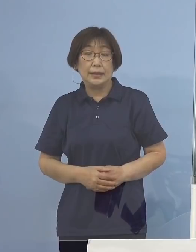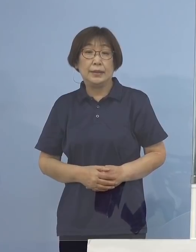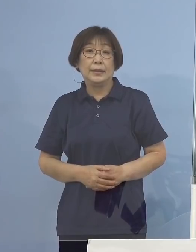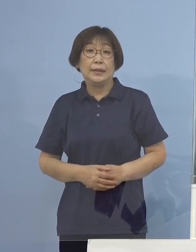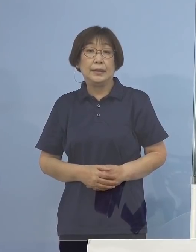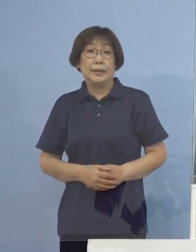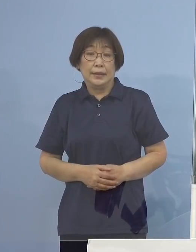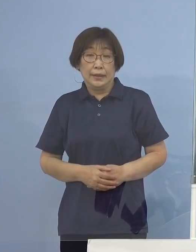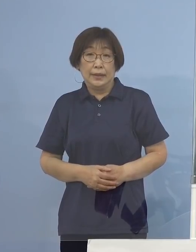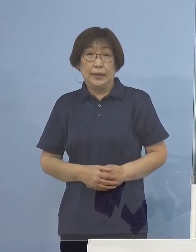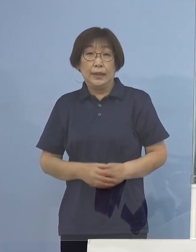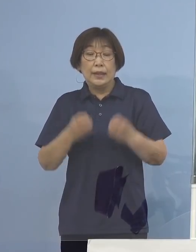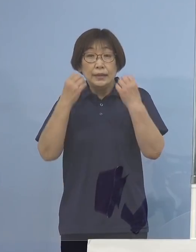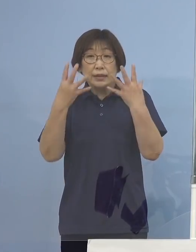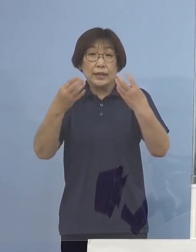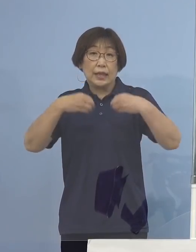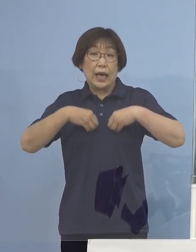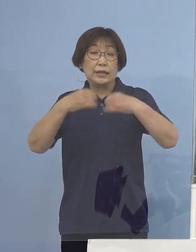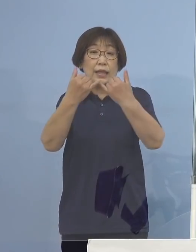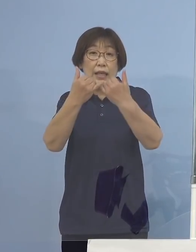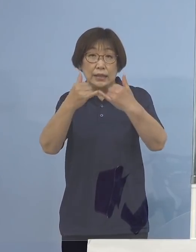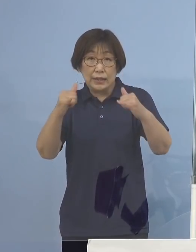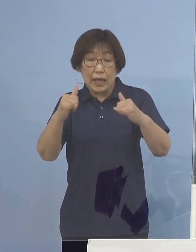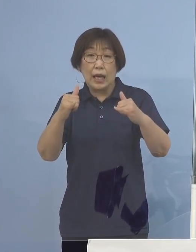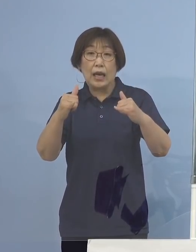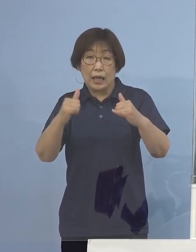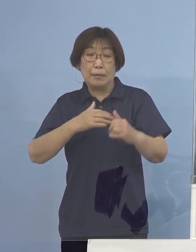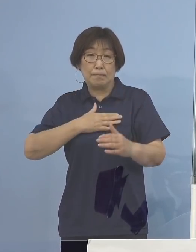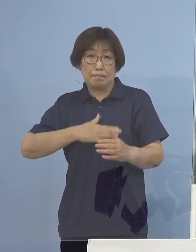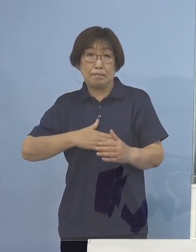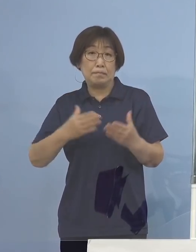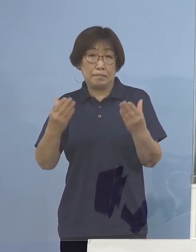新規感染者が確認されたところでありますが